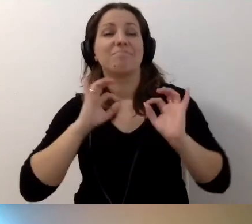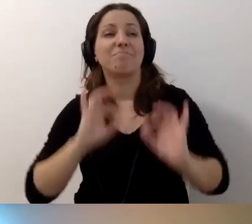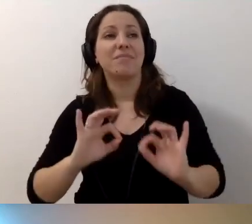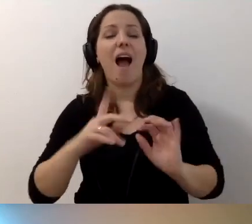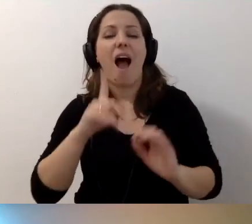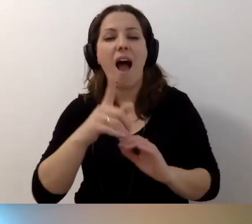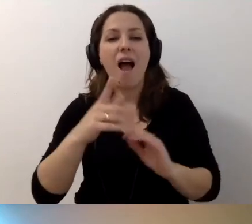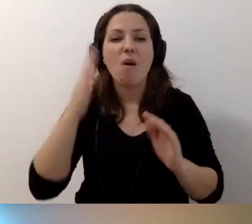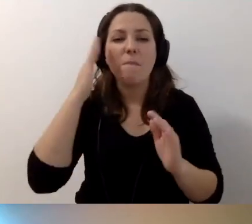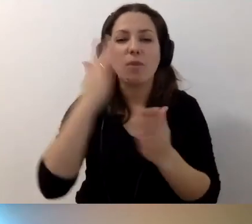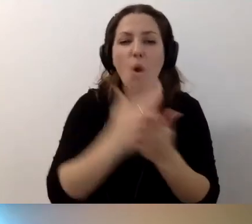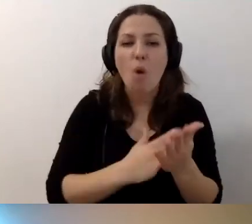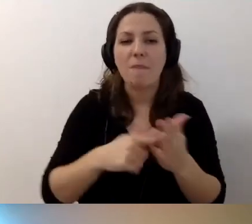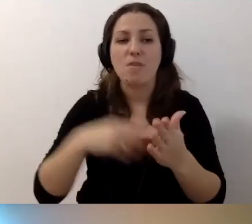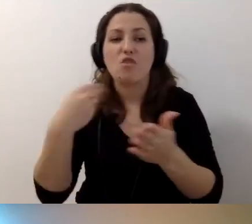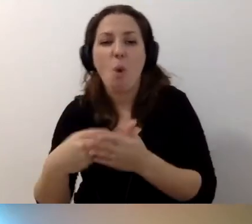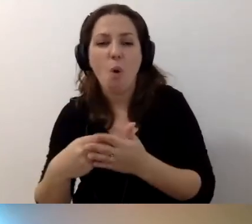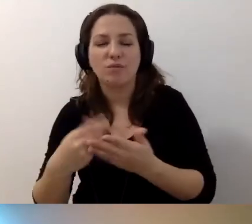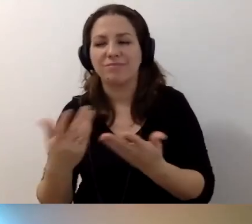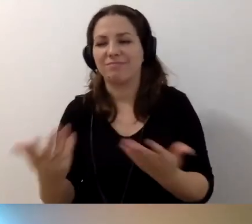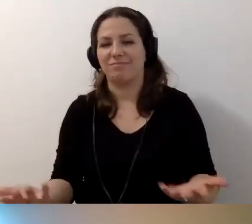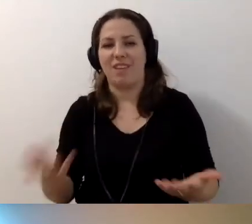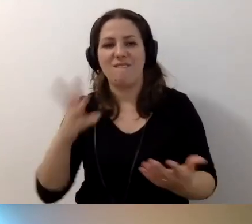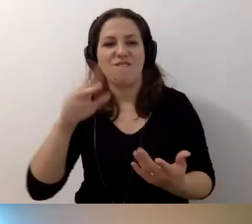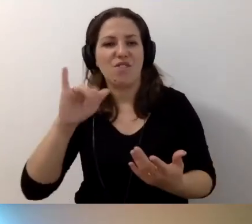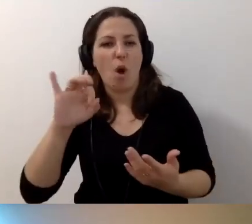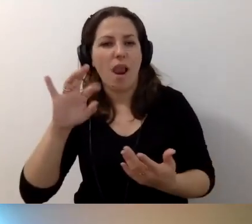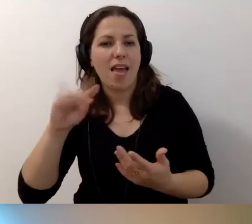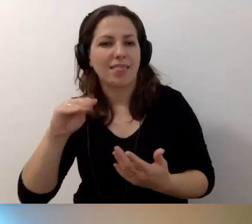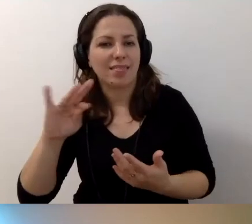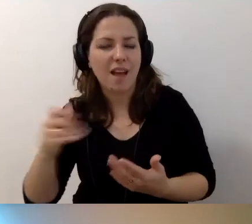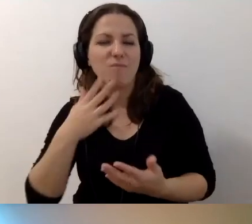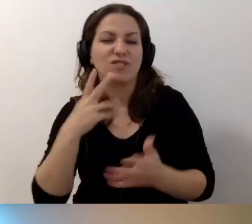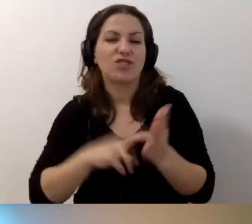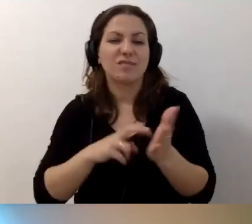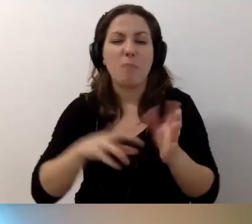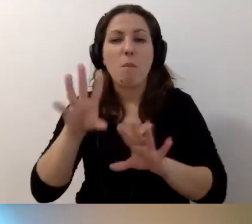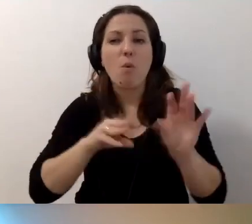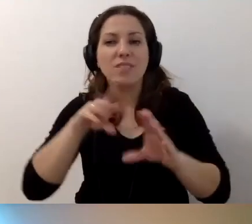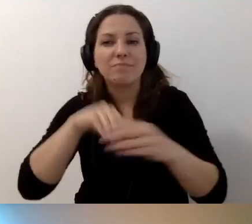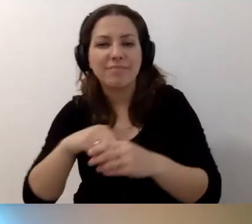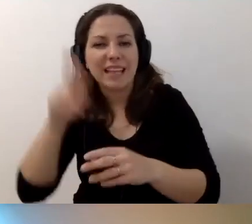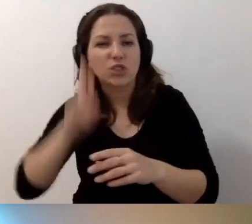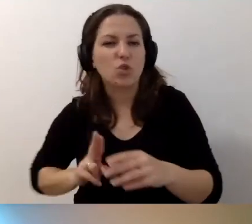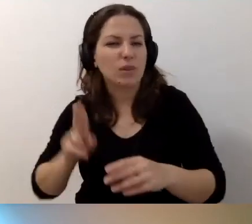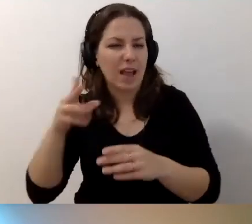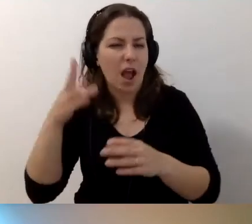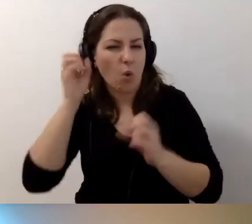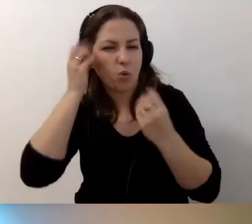ale to kwestia umiejętności, programów, niestety kosztów. Wioletta napisała: Często brakuje środków. Budżety w instytucjach kultury są bardzo ograniczone.